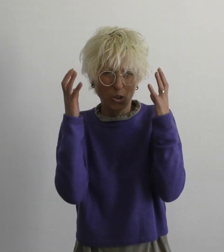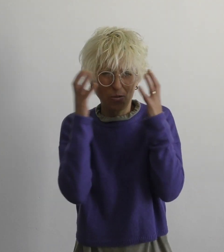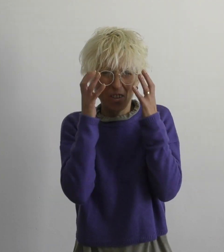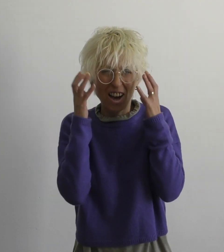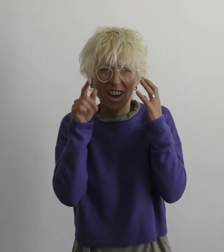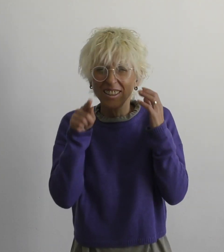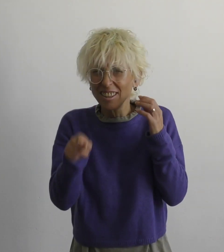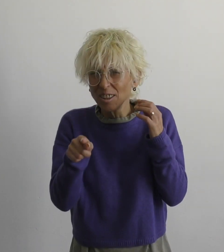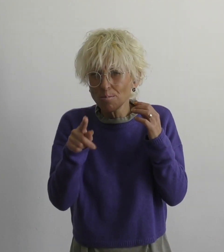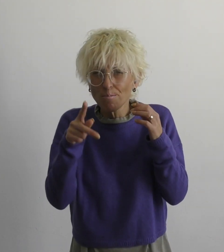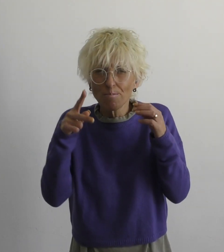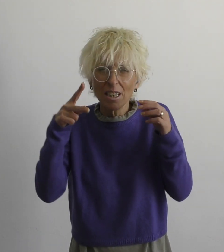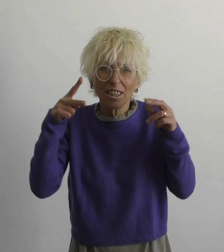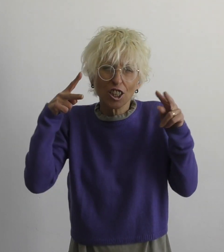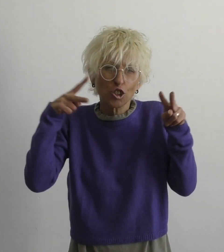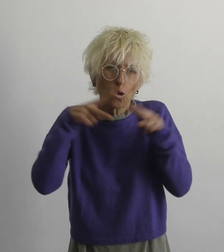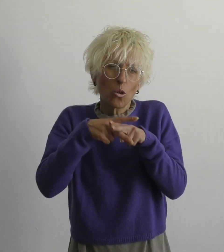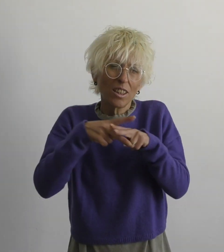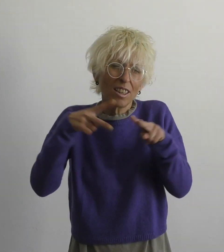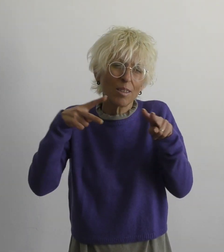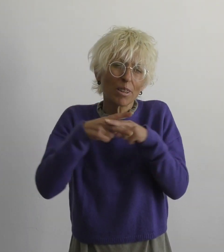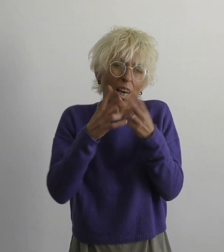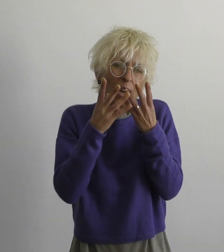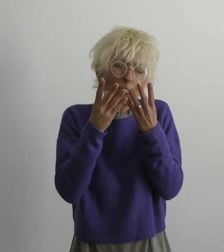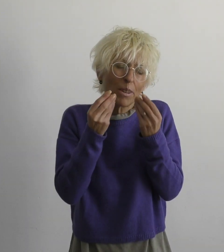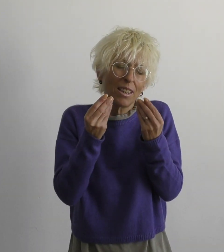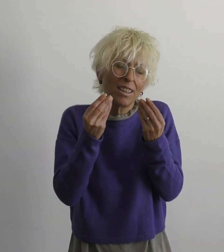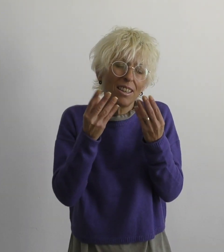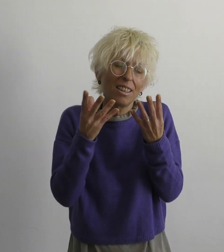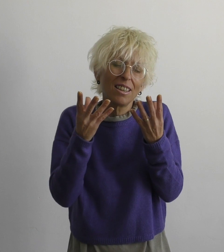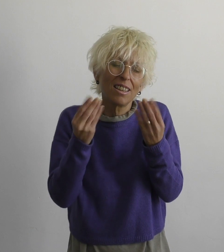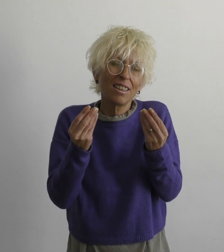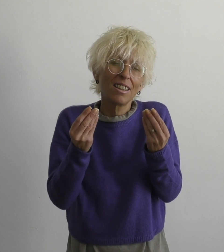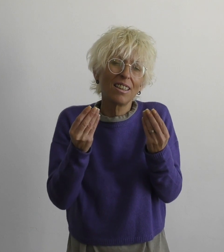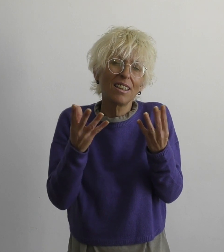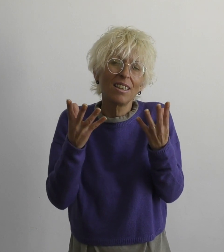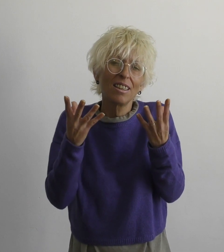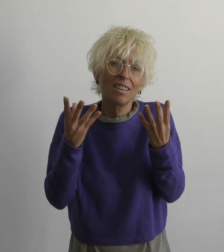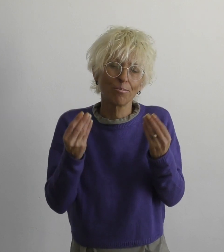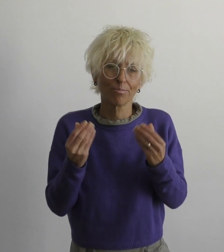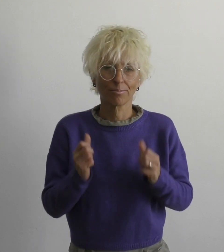непрерывно много препятствий